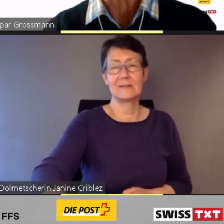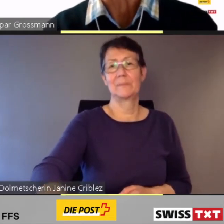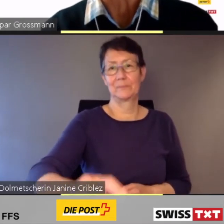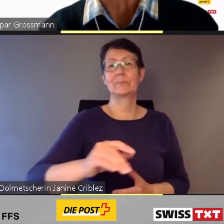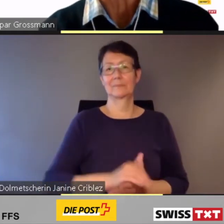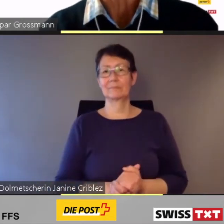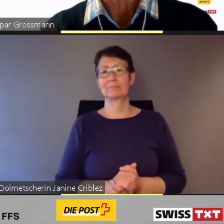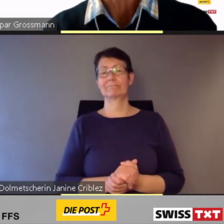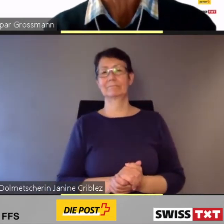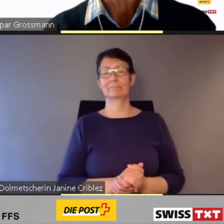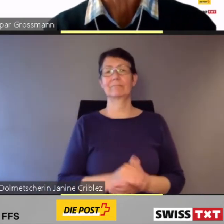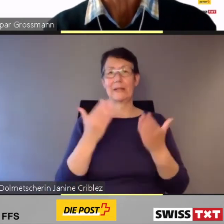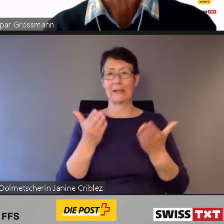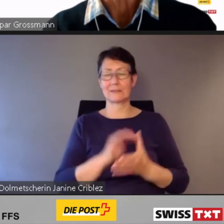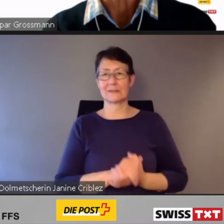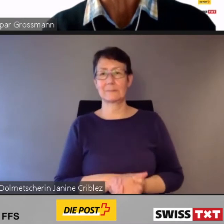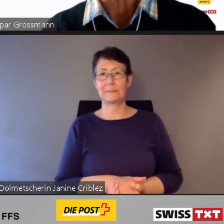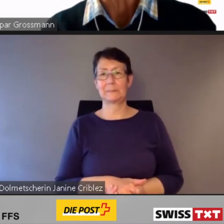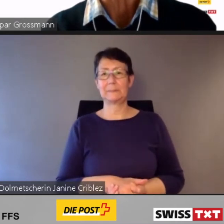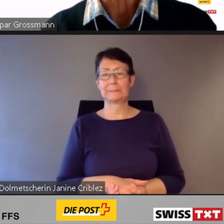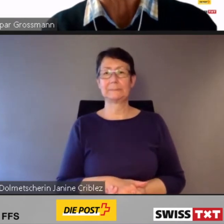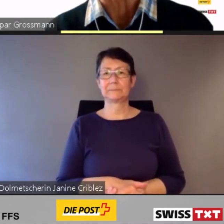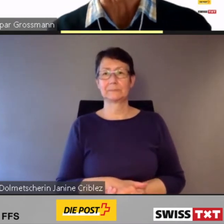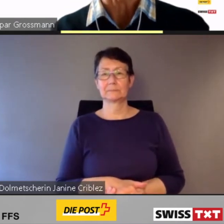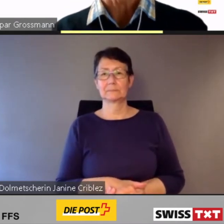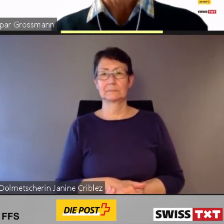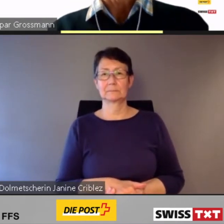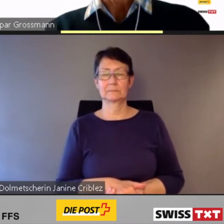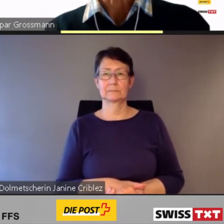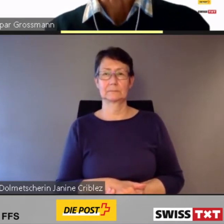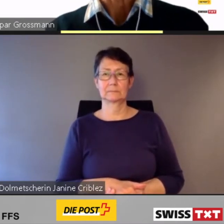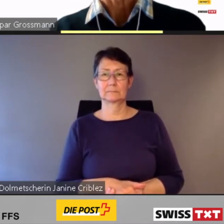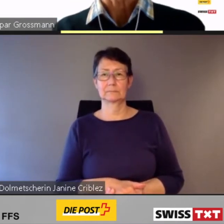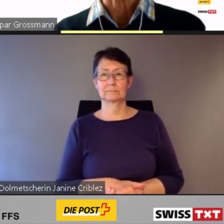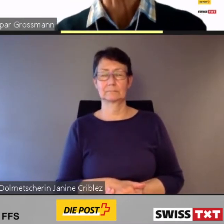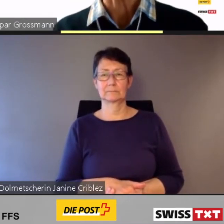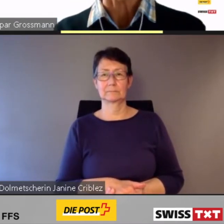Sehr geehrte Damen und Herren.